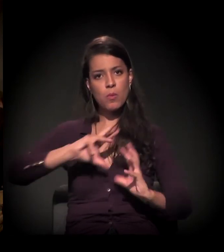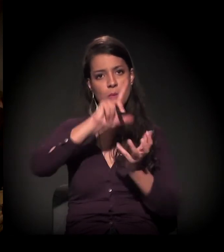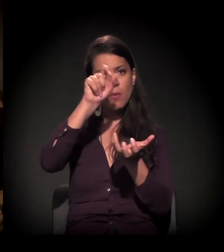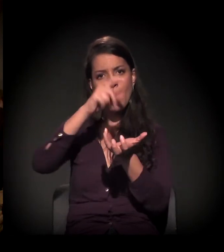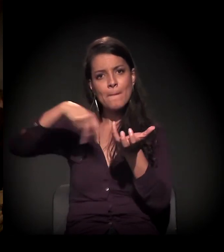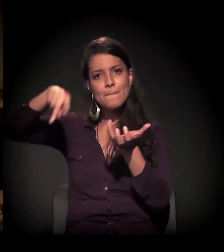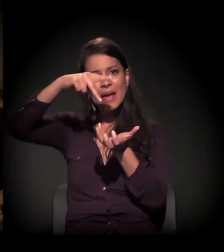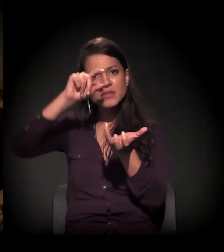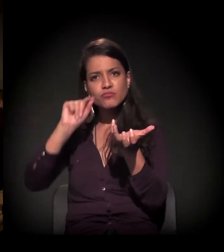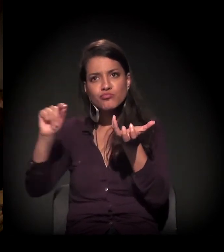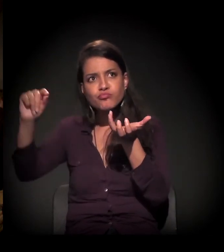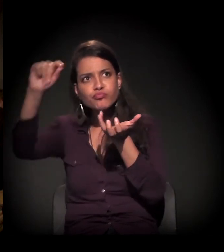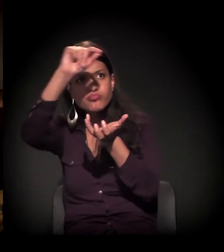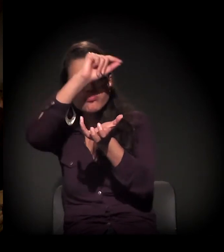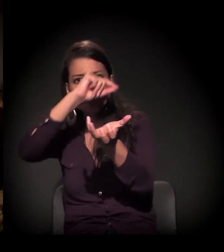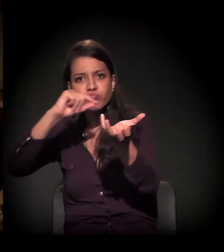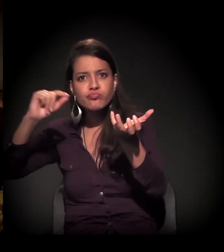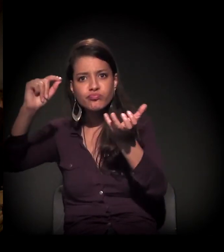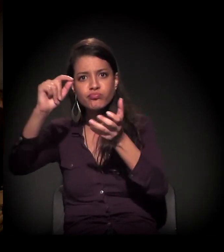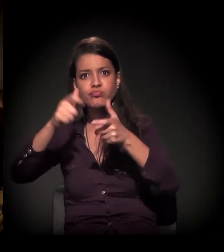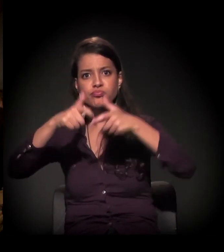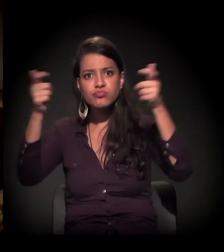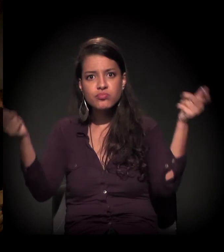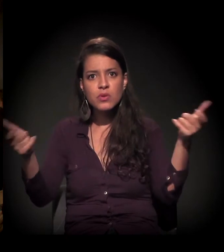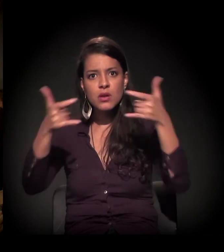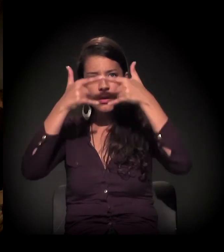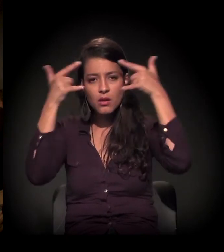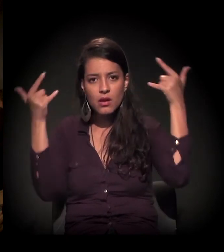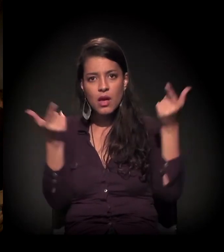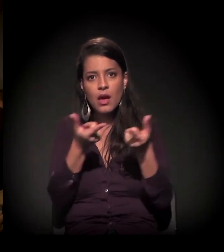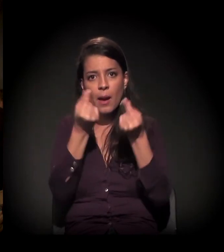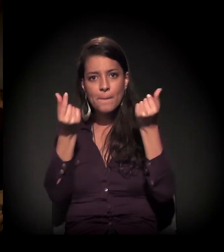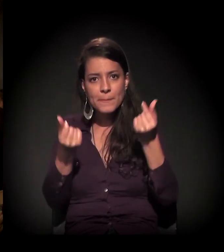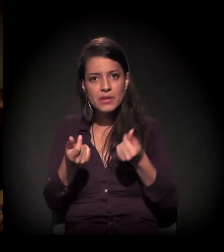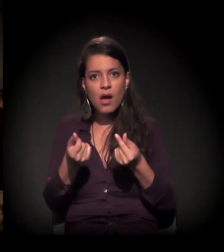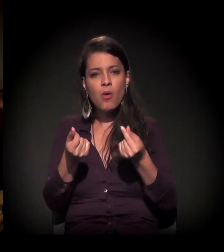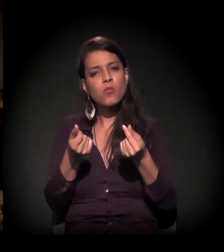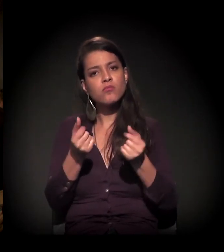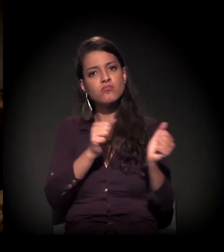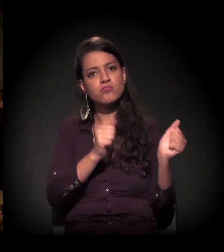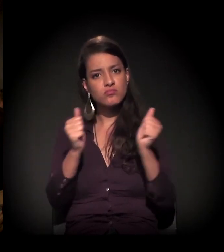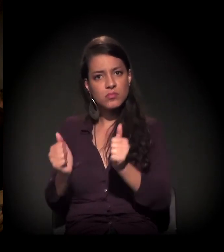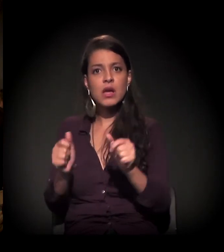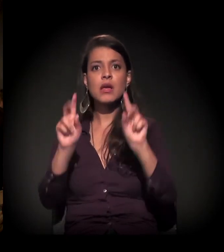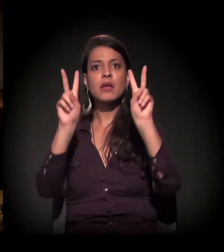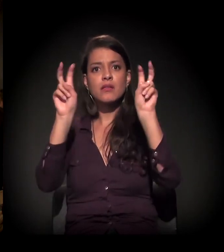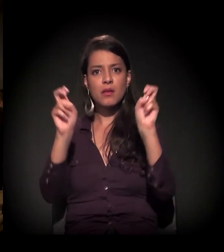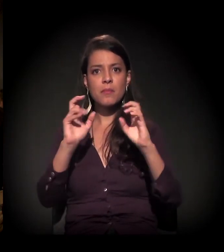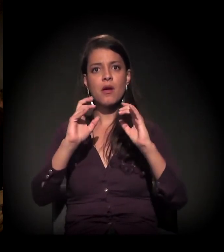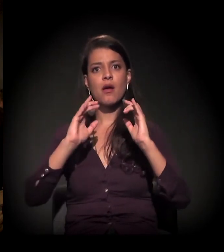o crescimento da questão do capital financeiro, da questão imobiliária,